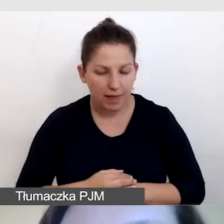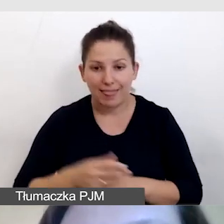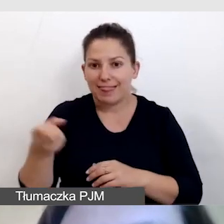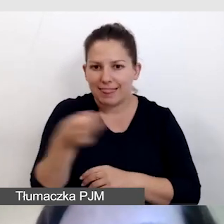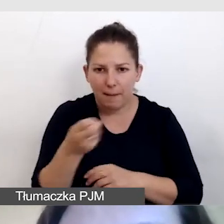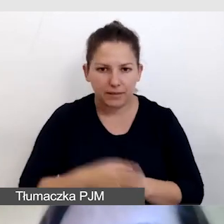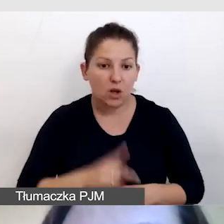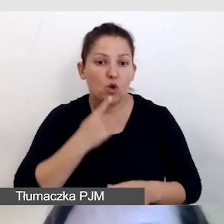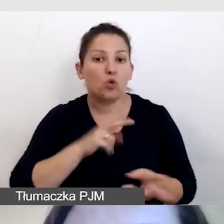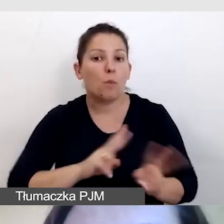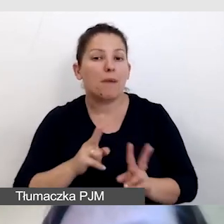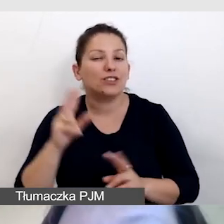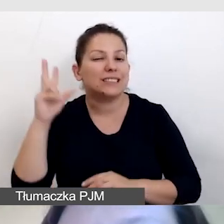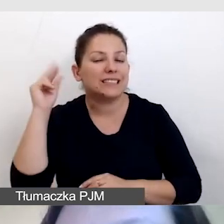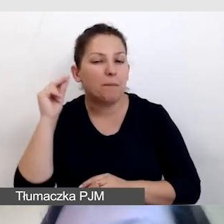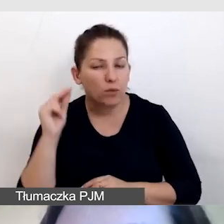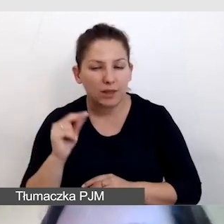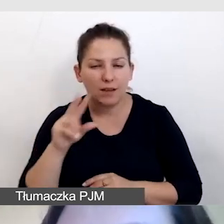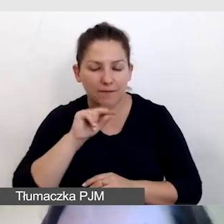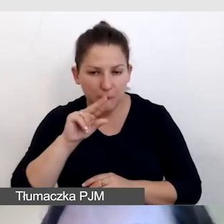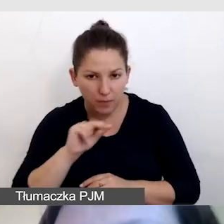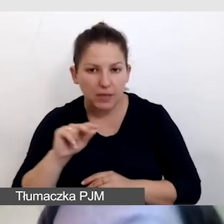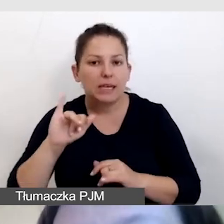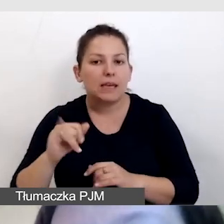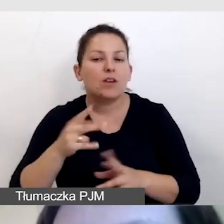tłumaczenie symultaniczne, tłumaczenie na język migowy.